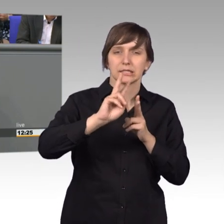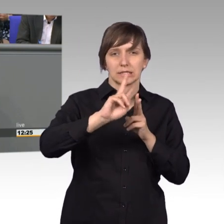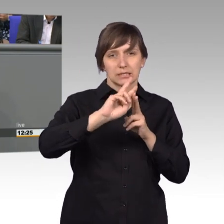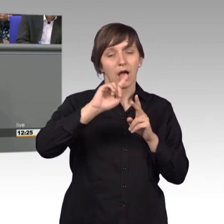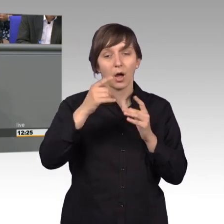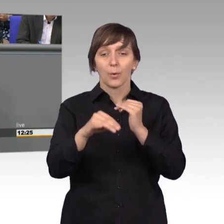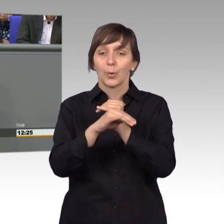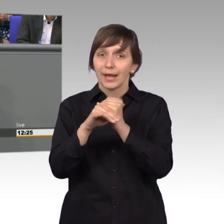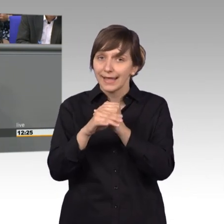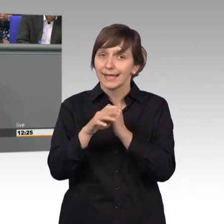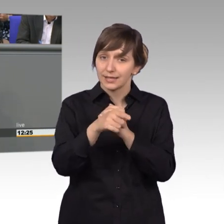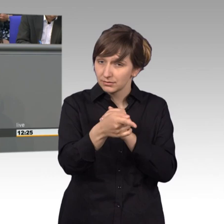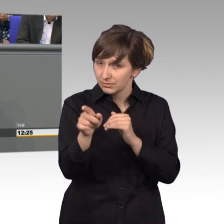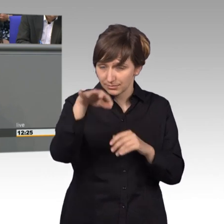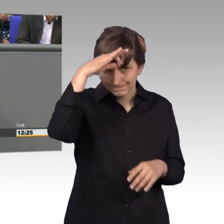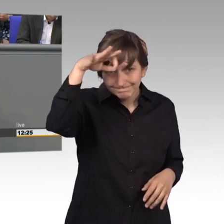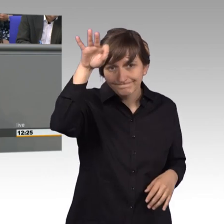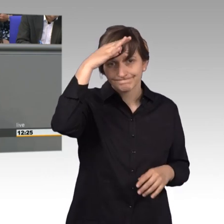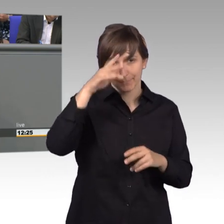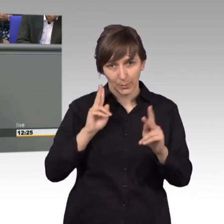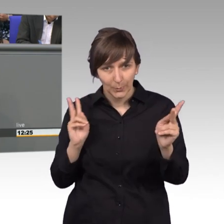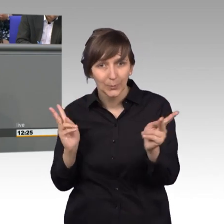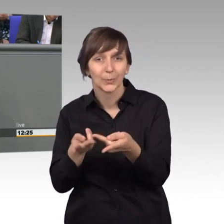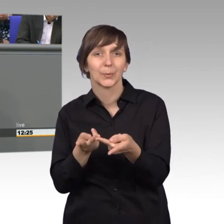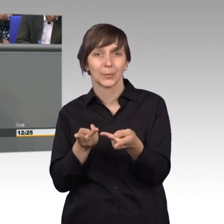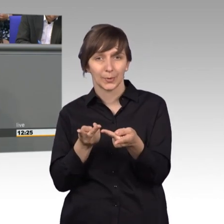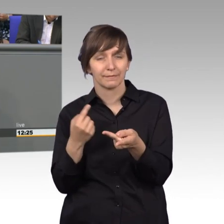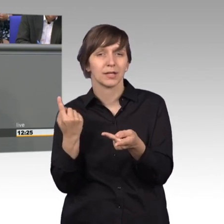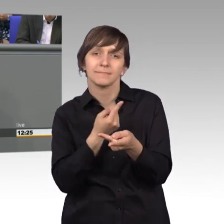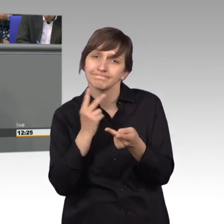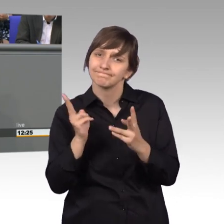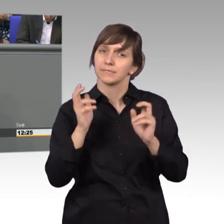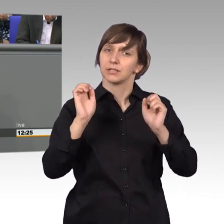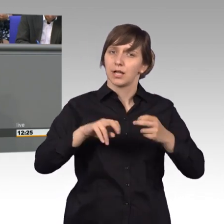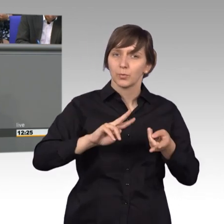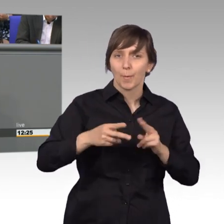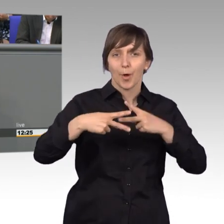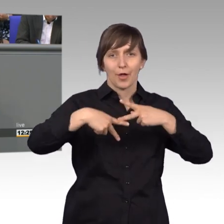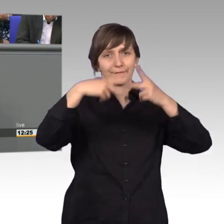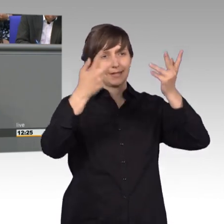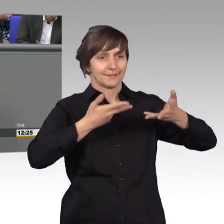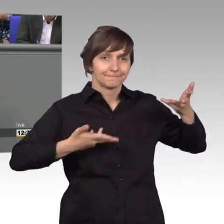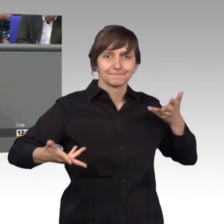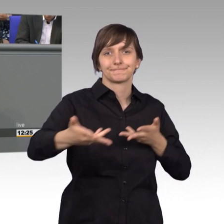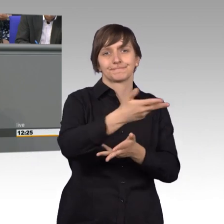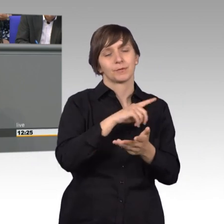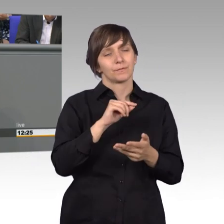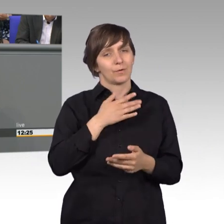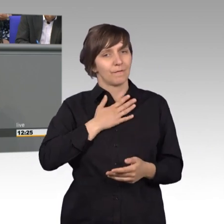das genauso sehen und wir dann daraus eine öffentliche Beratung machen können, dann ist das befriedigend und dann macht das Freude, deswegen